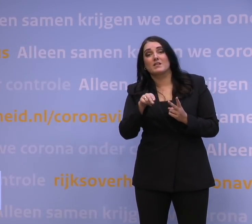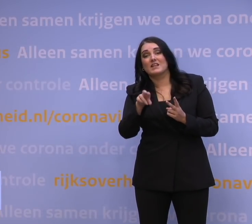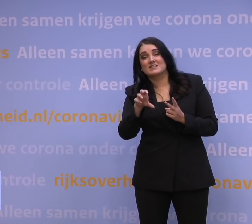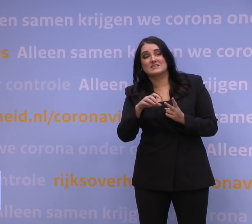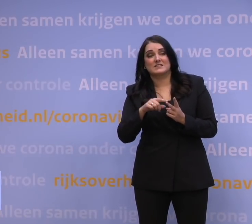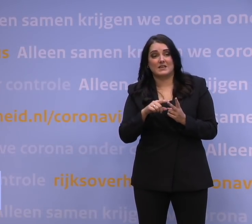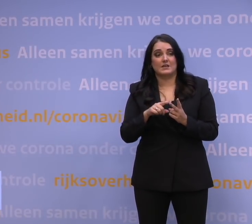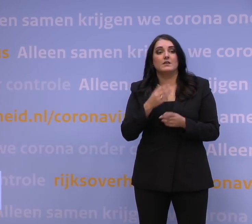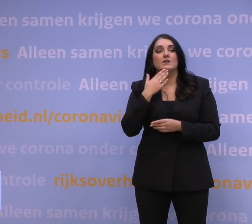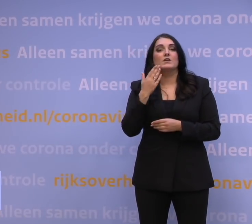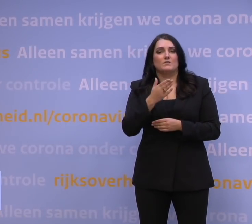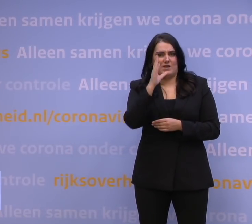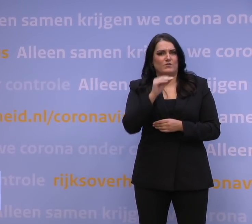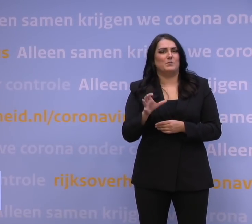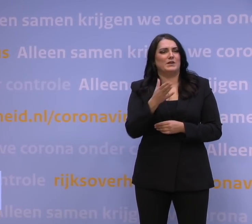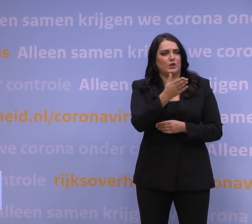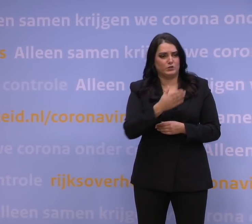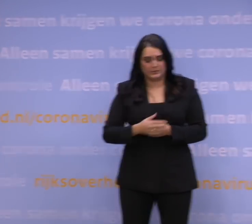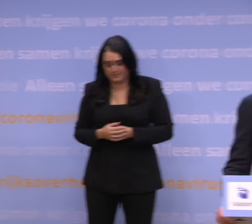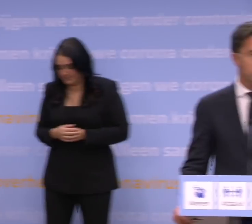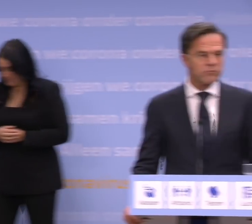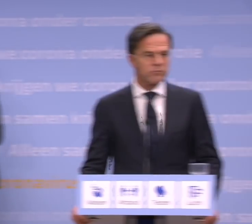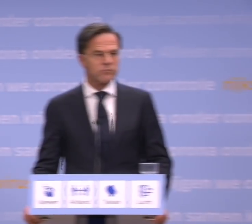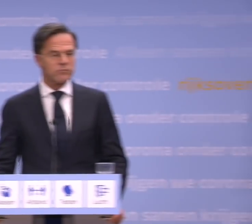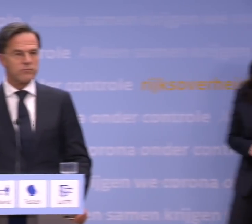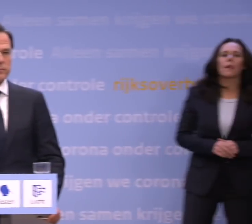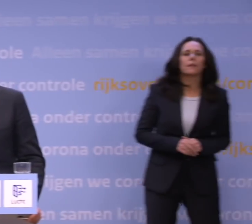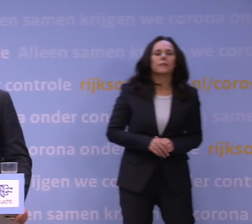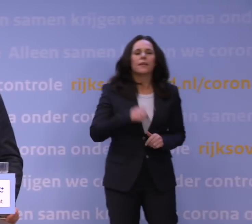Ik heb een vraag voor meneer Rutte. Een jaar geleden voorspelde u vanuit het Torentje